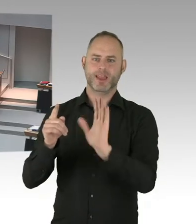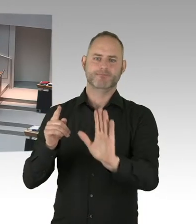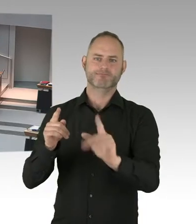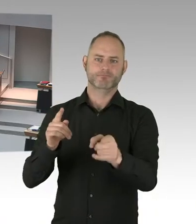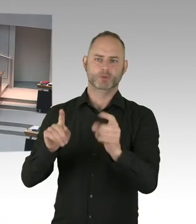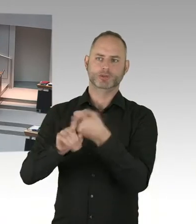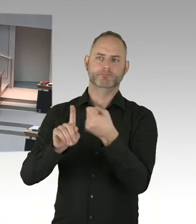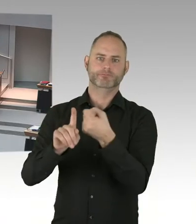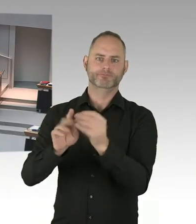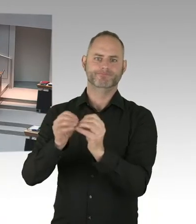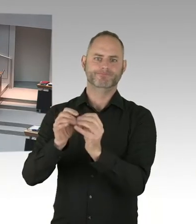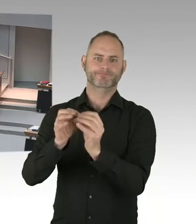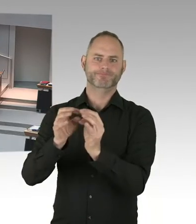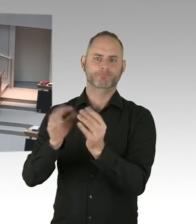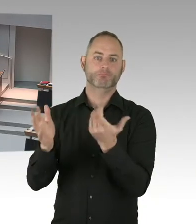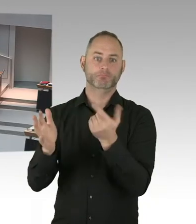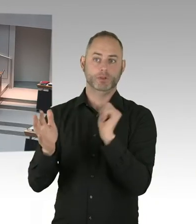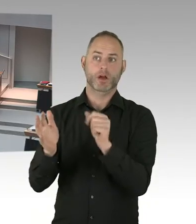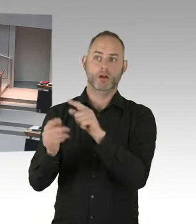Auch dann würde man einen Betreiber brauchen.